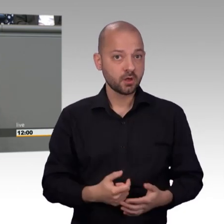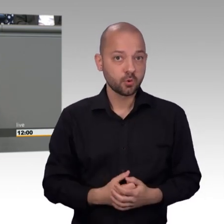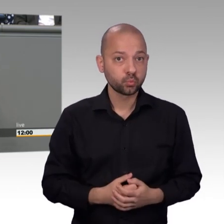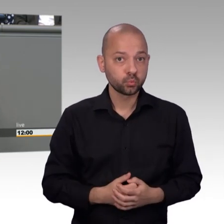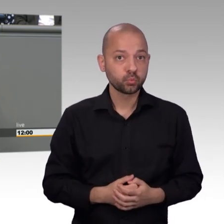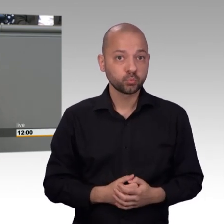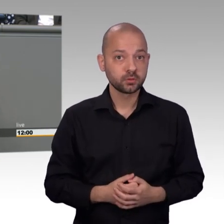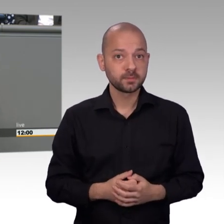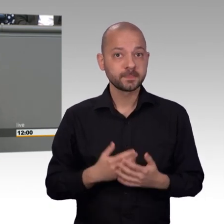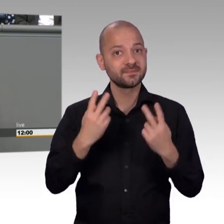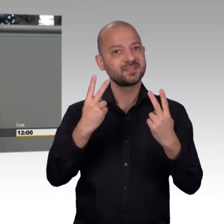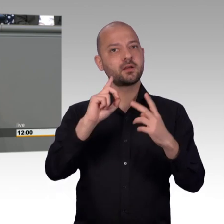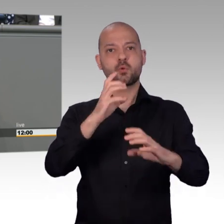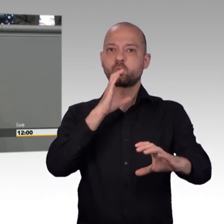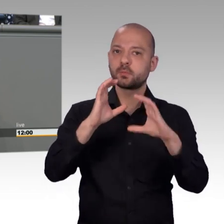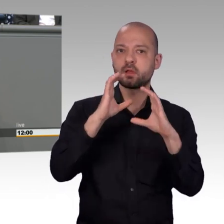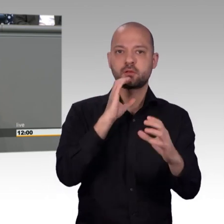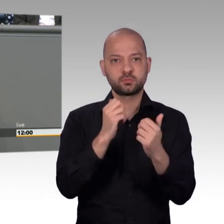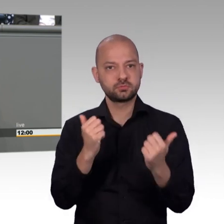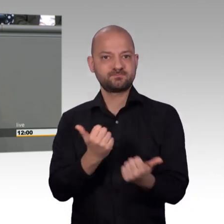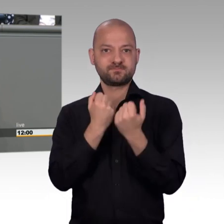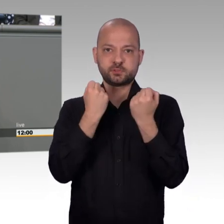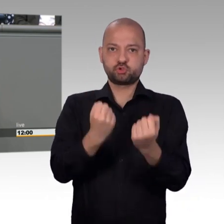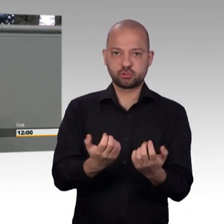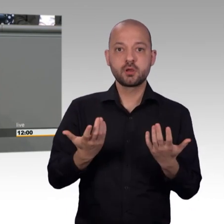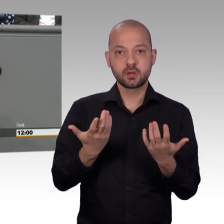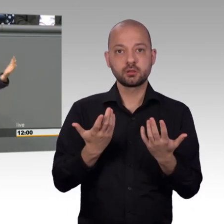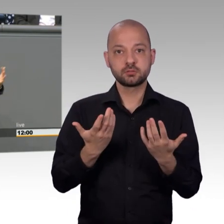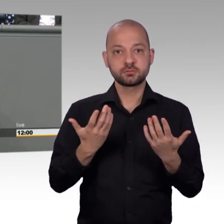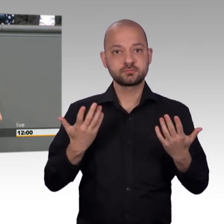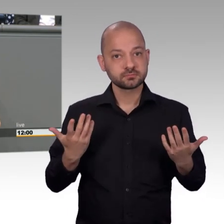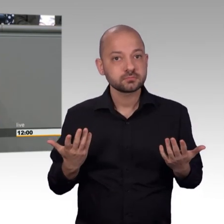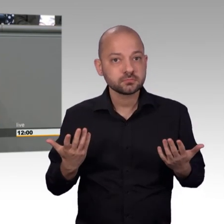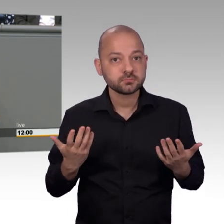erschien und die Antwort, die er gegeben hat, die wird vielleicht manche auf den